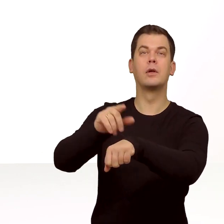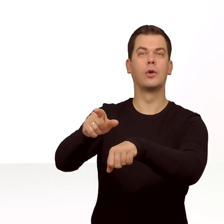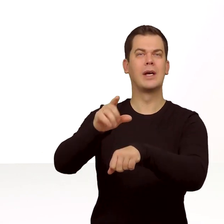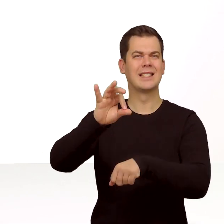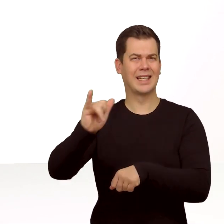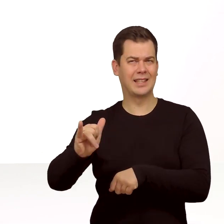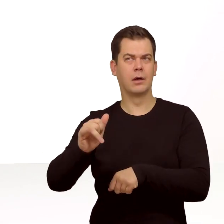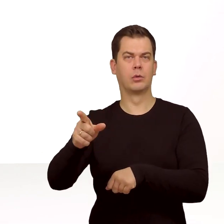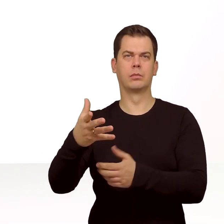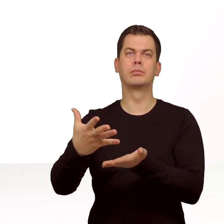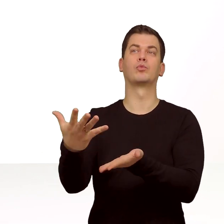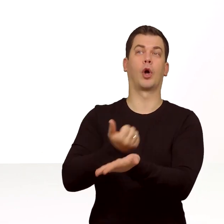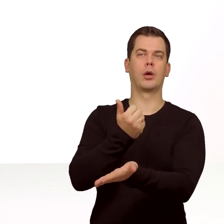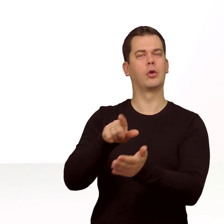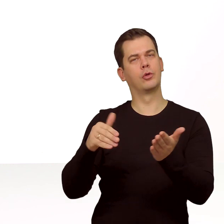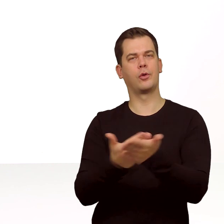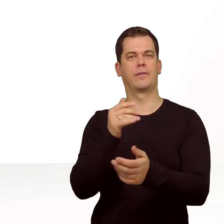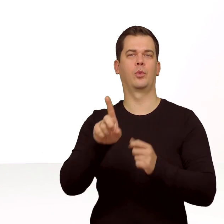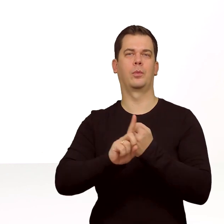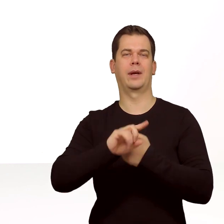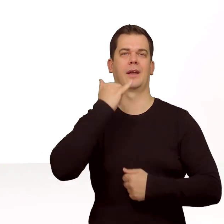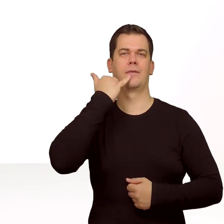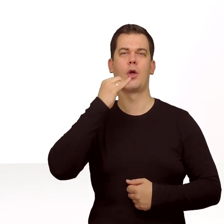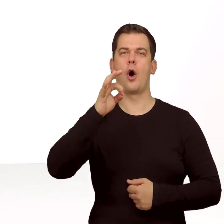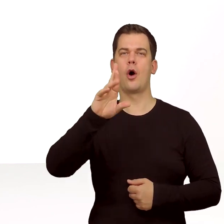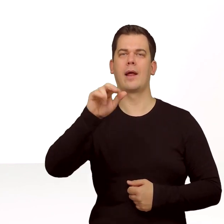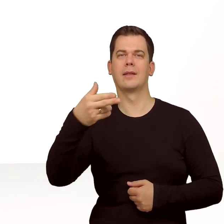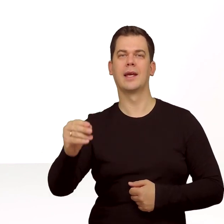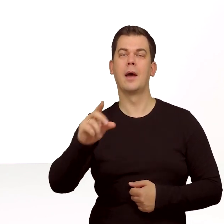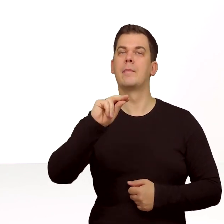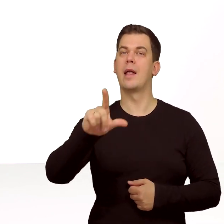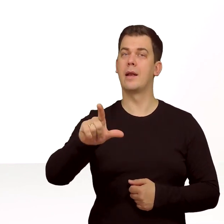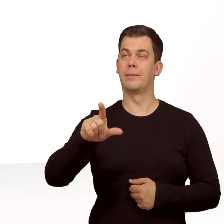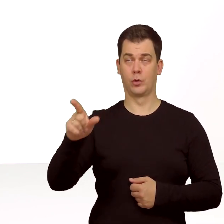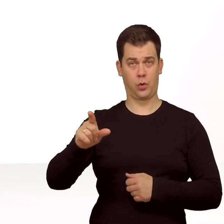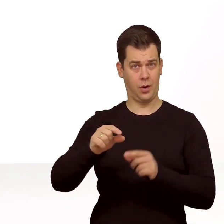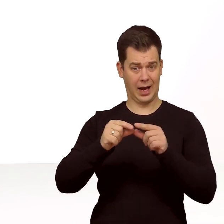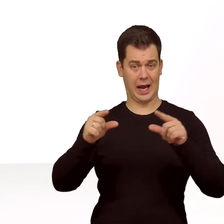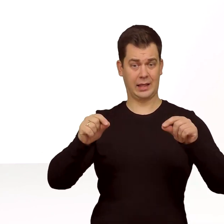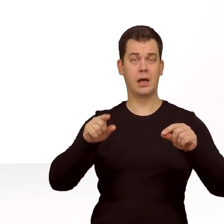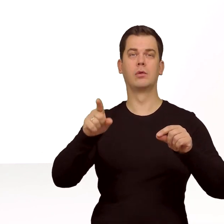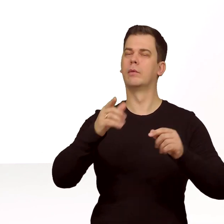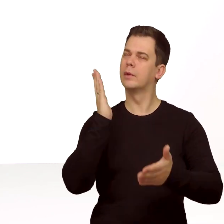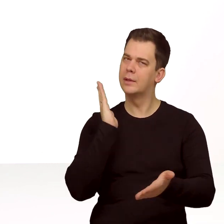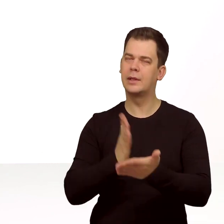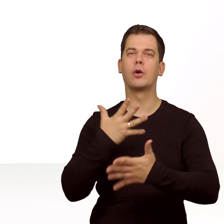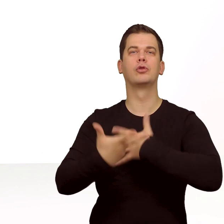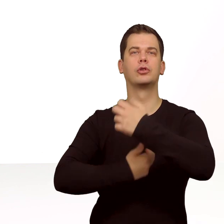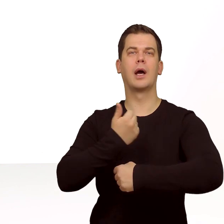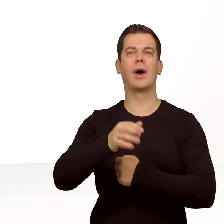przy zamawianiu nowego numeru telefonu na orange.pl. Taka karta będzie działać na urządzeniach z funkcją eSIM